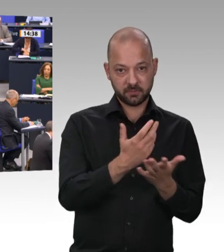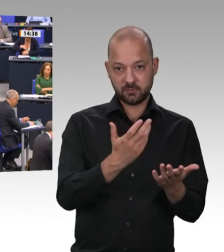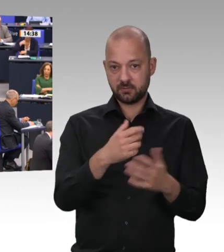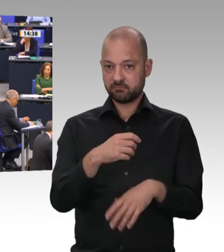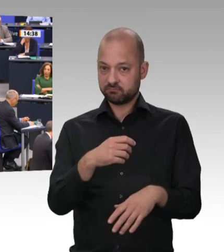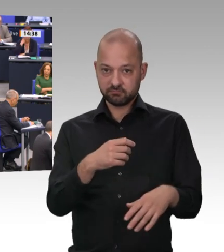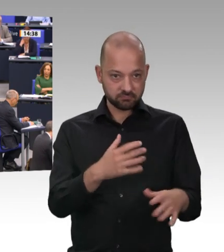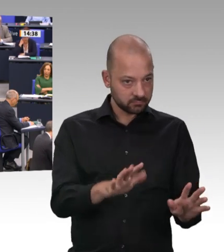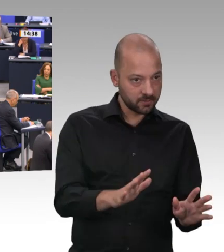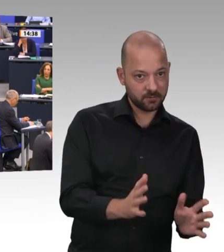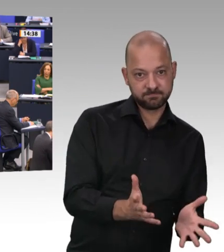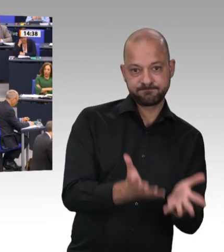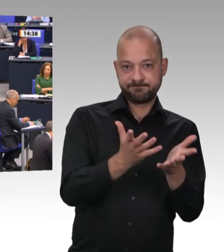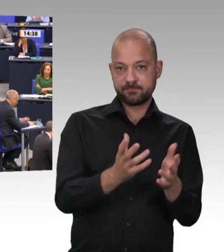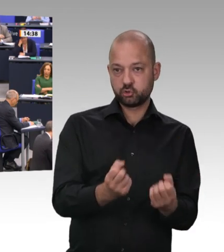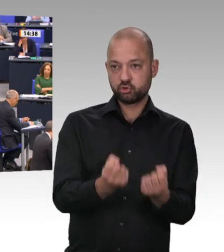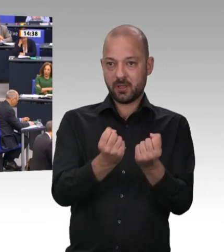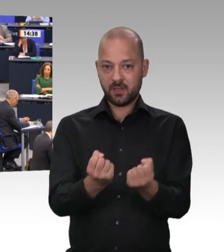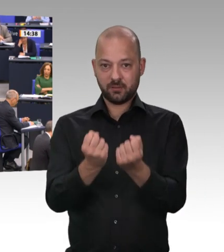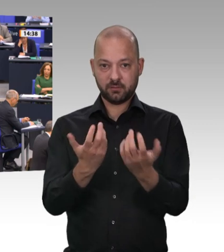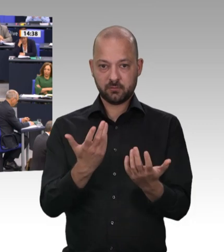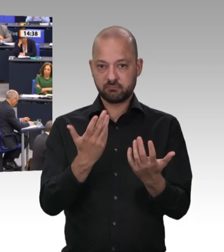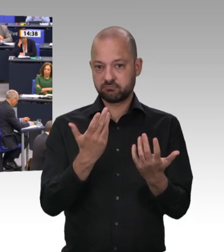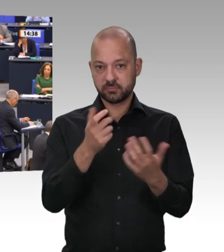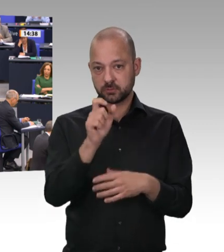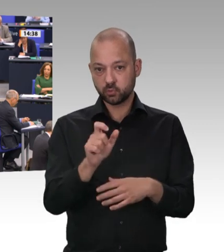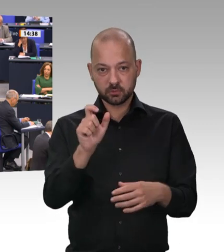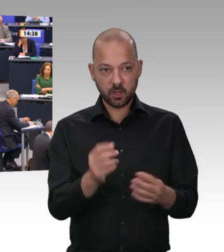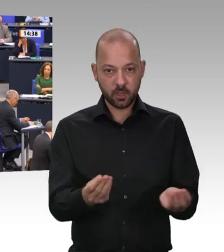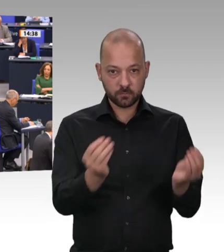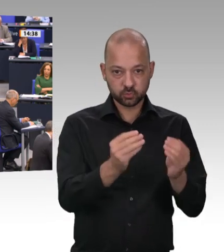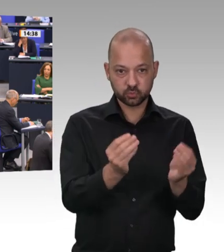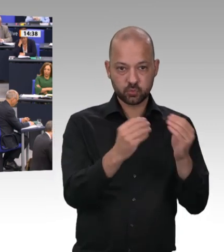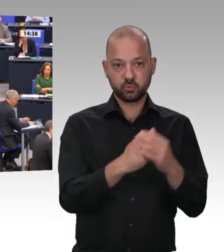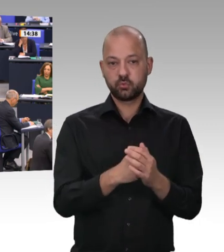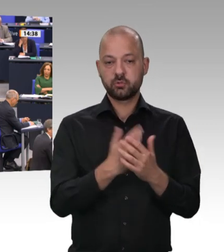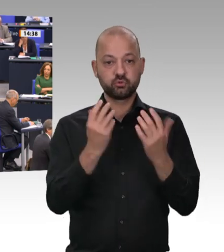auf Länderebene beseitigen können. Da stellt sich die Frage, warum Sie das nicht